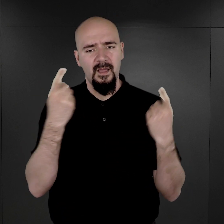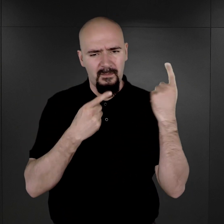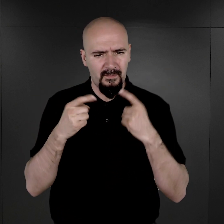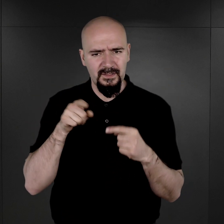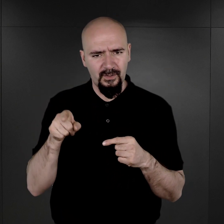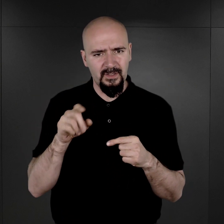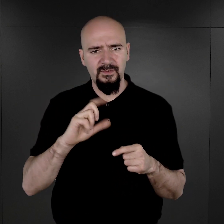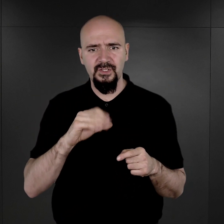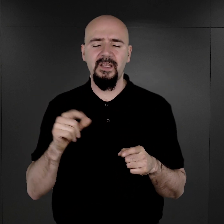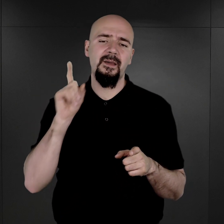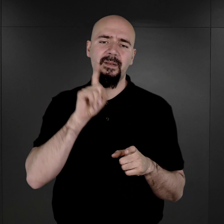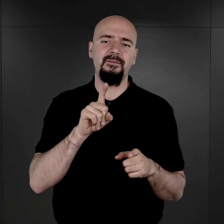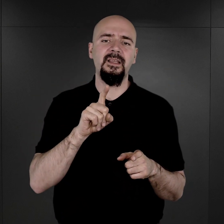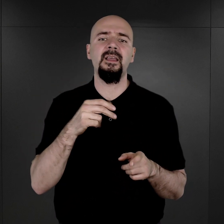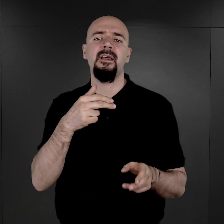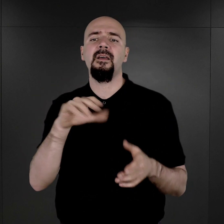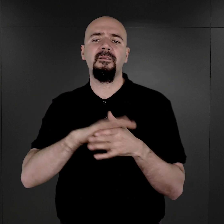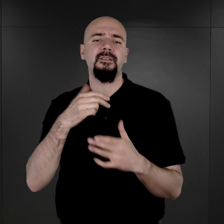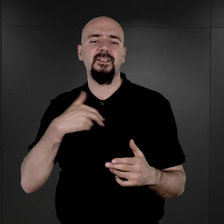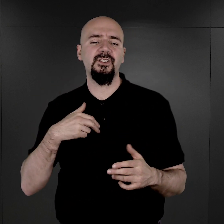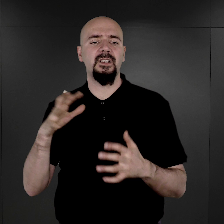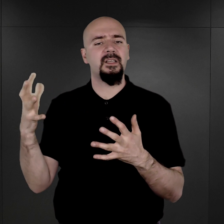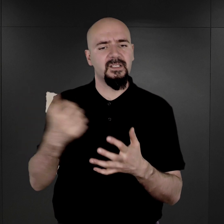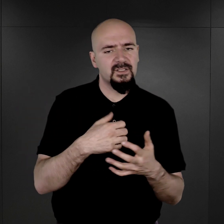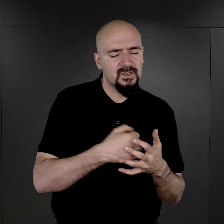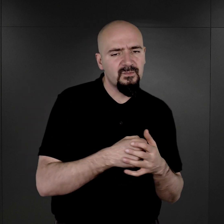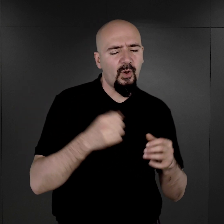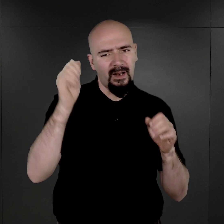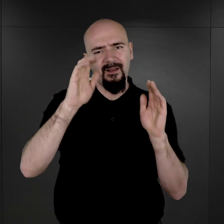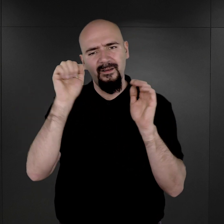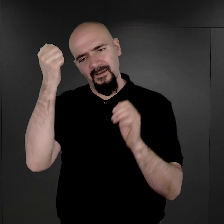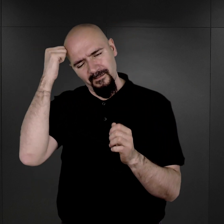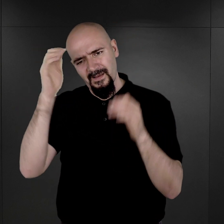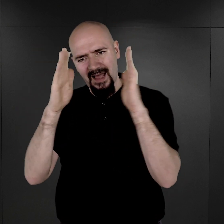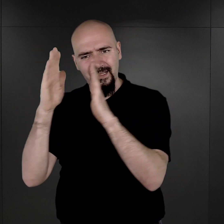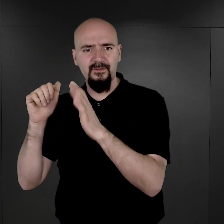że tak naprawdę w naszych zbiorach jest około 39 tysięcy tych fotografii.